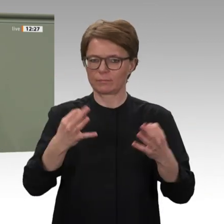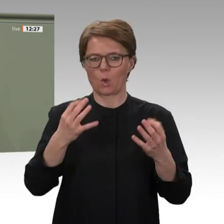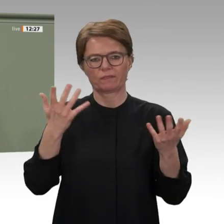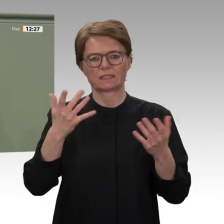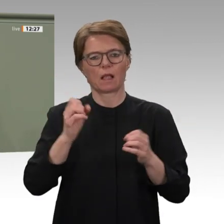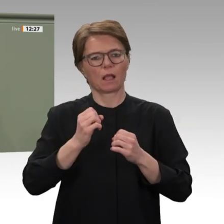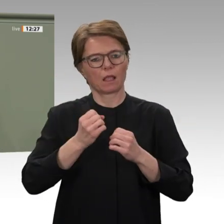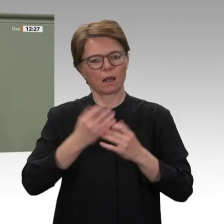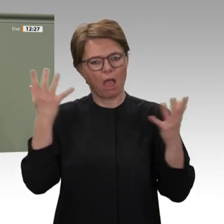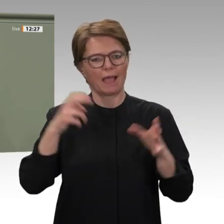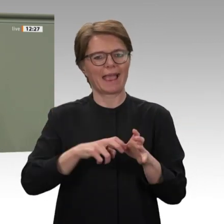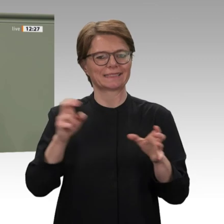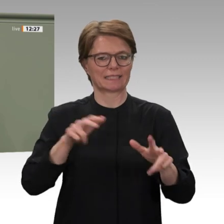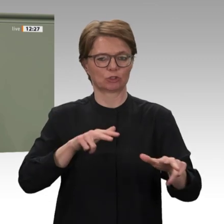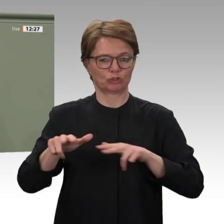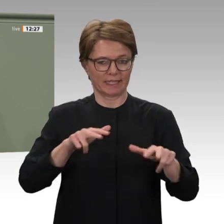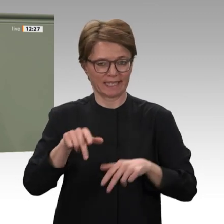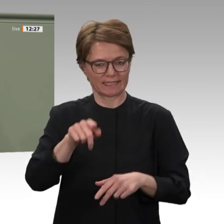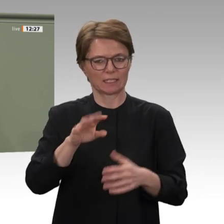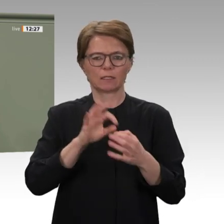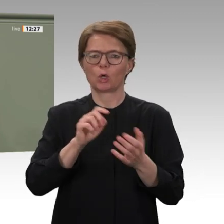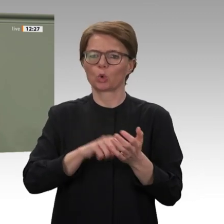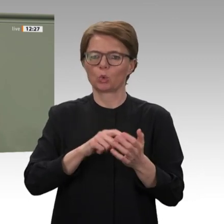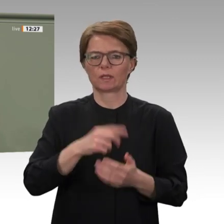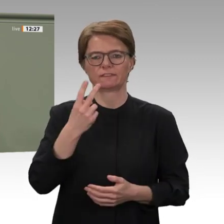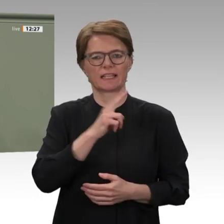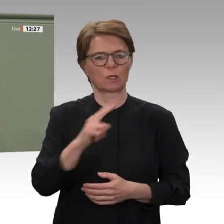Daher debattieren wir heute nicht nur über die Fortsetzung des Mandates für UNAMID,